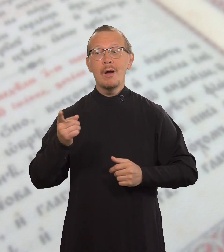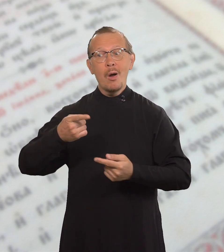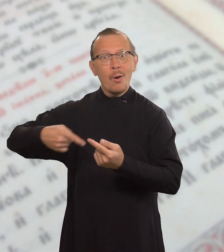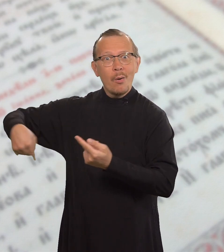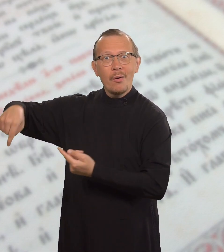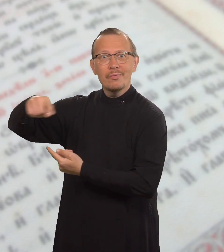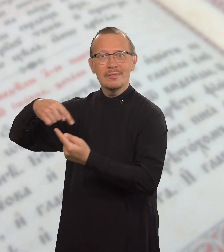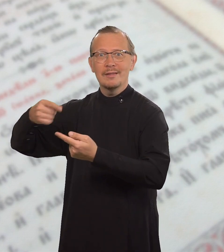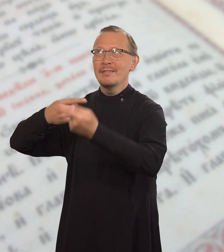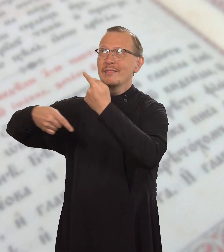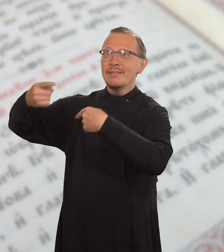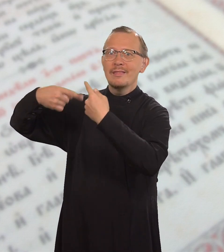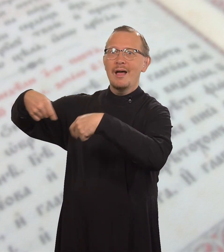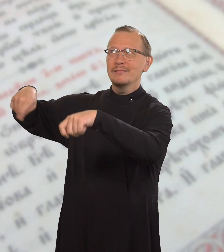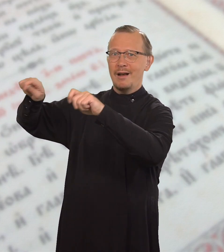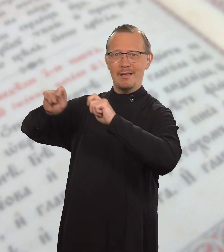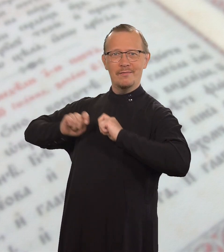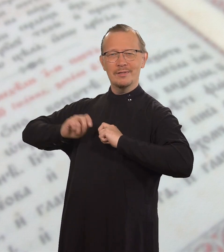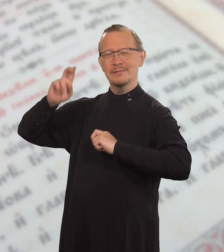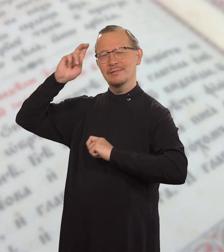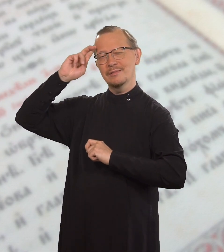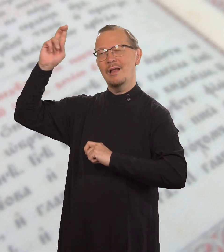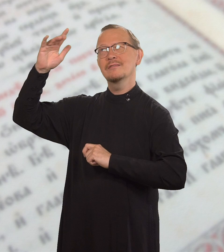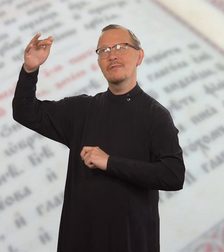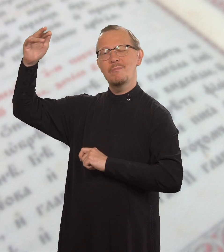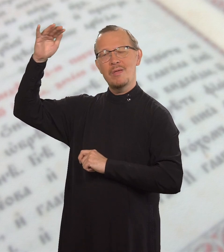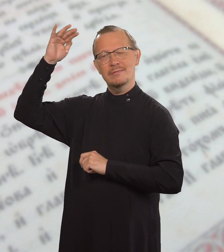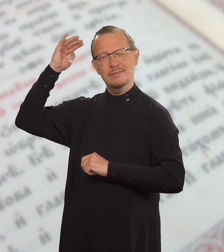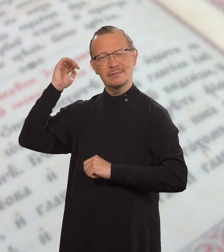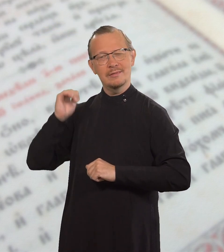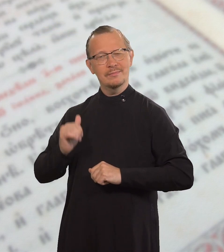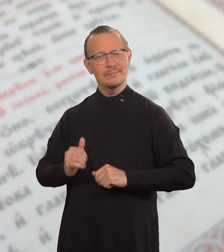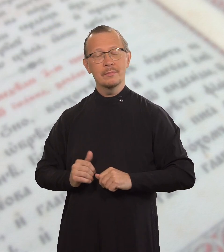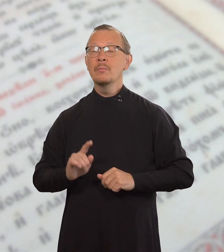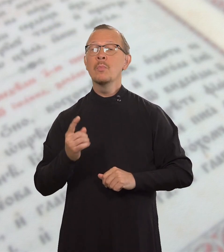и чтобы они наследовали Царство Небесное,